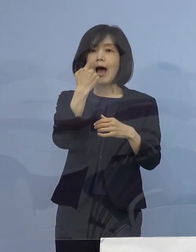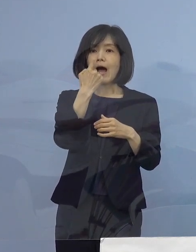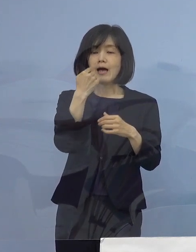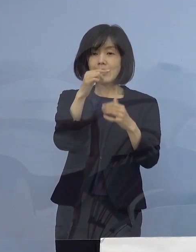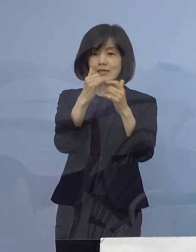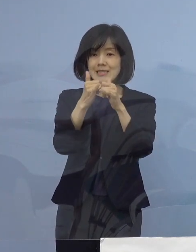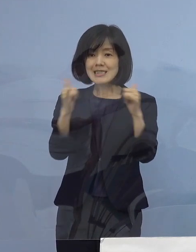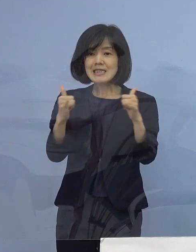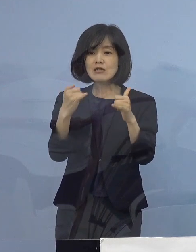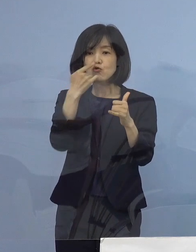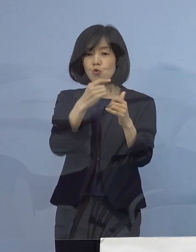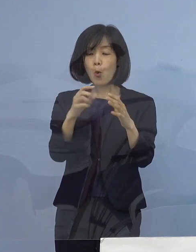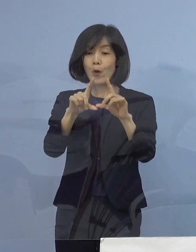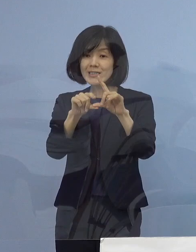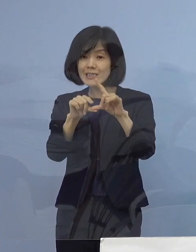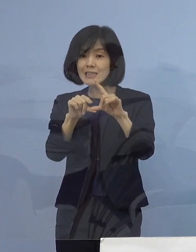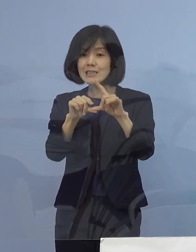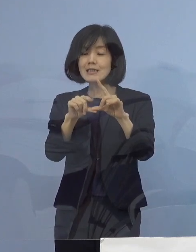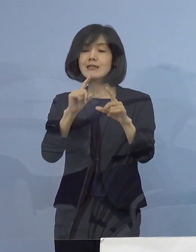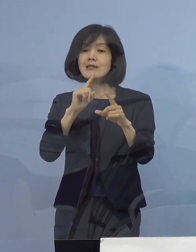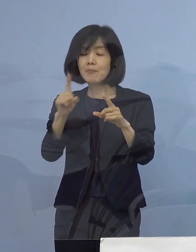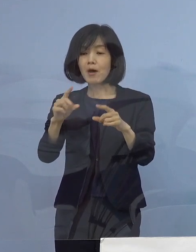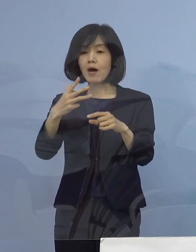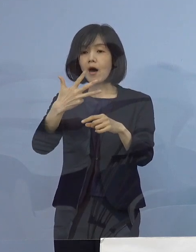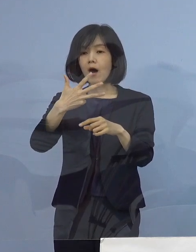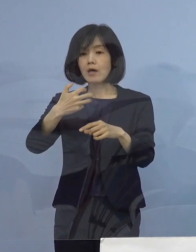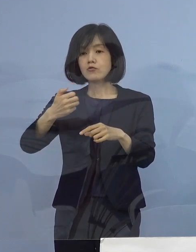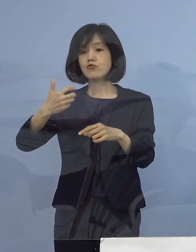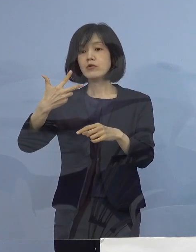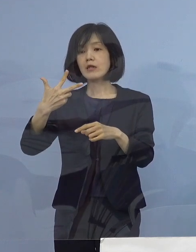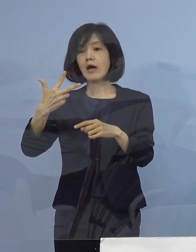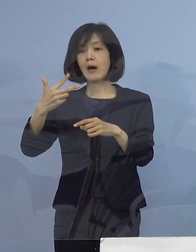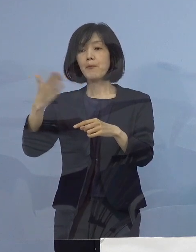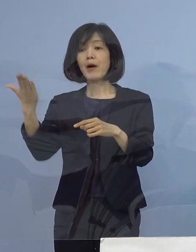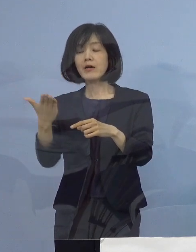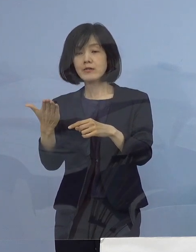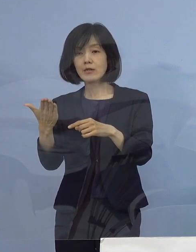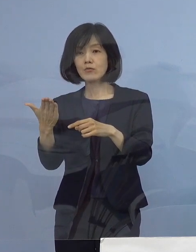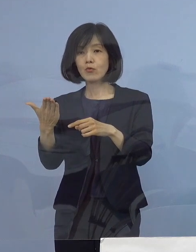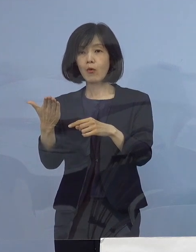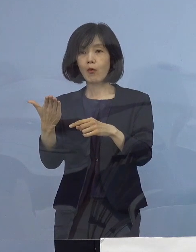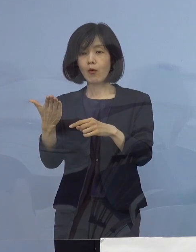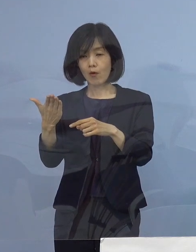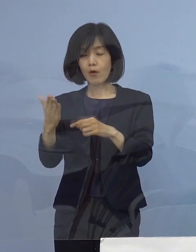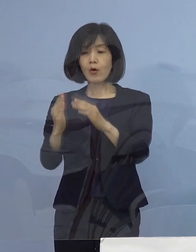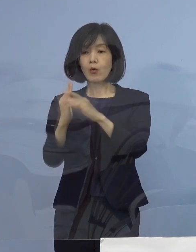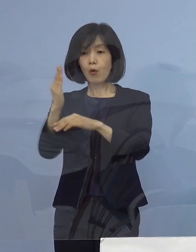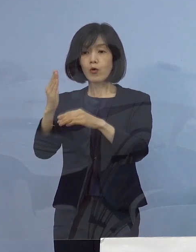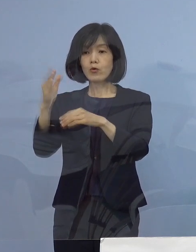87パーセントを超えるところに 強い措置が適用となる